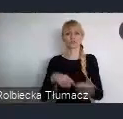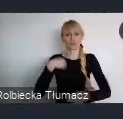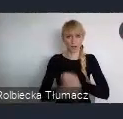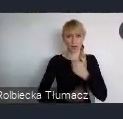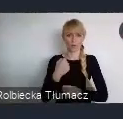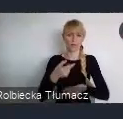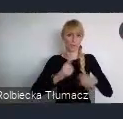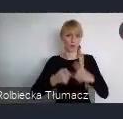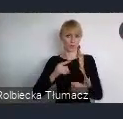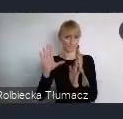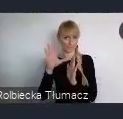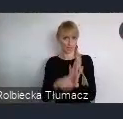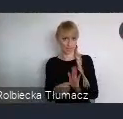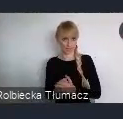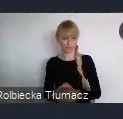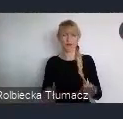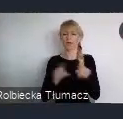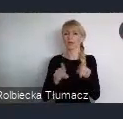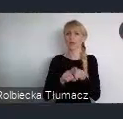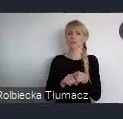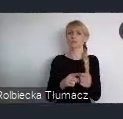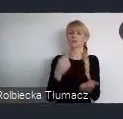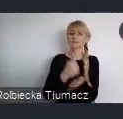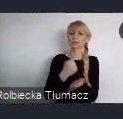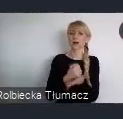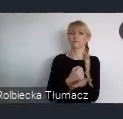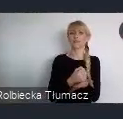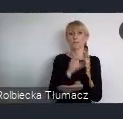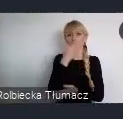W zakresie transformacji i rewitalizacji miast.